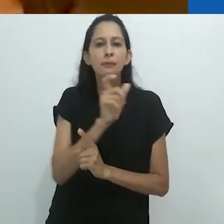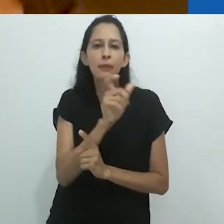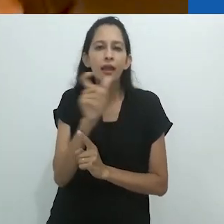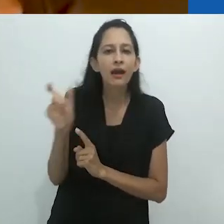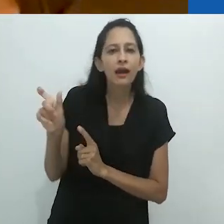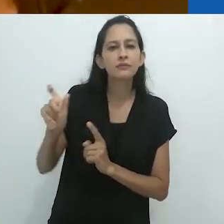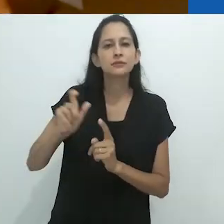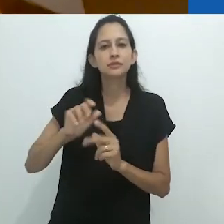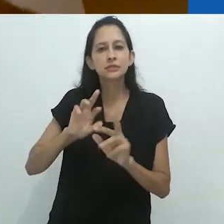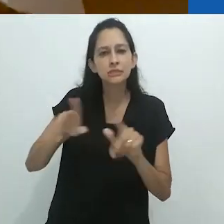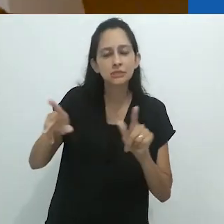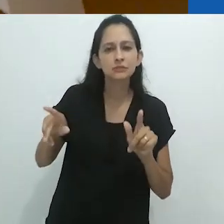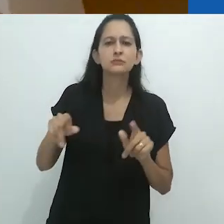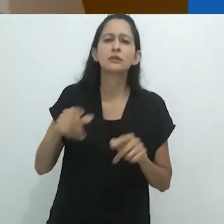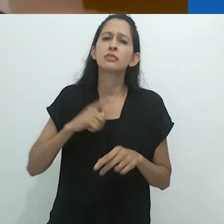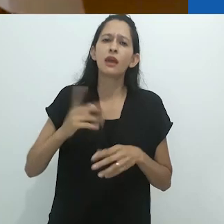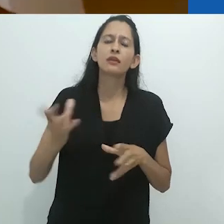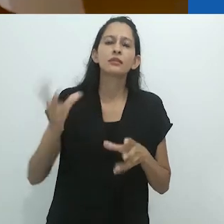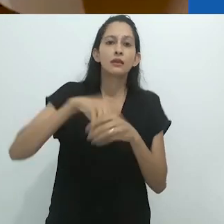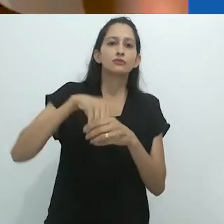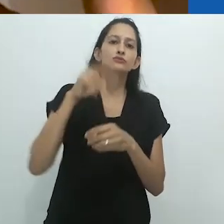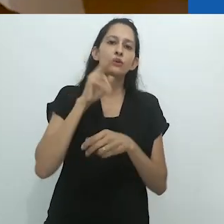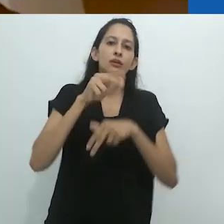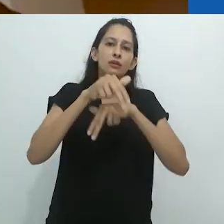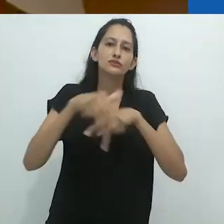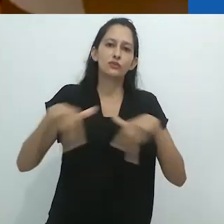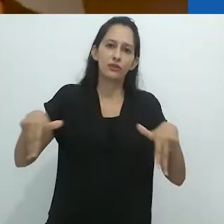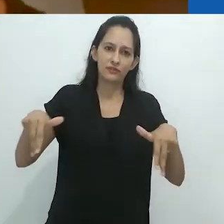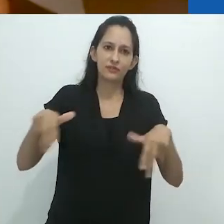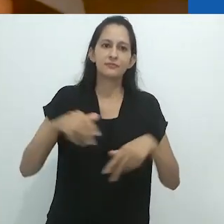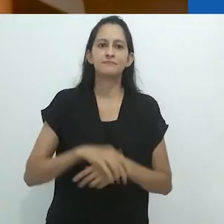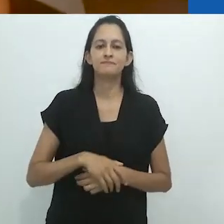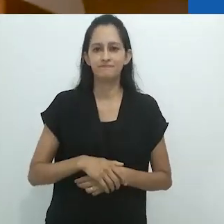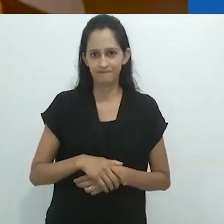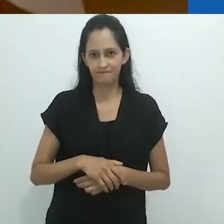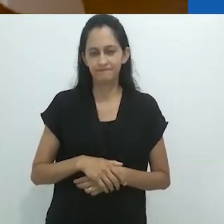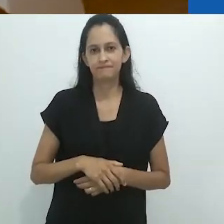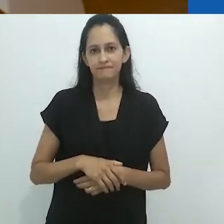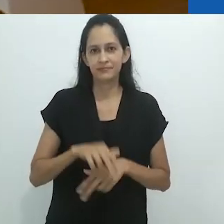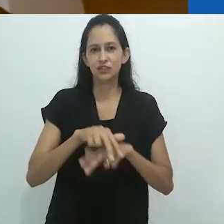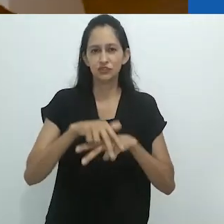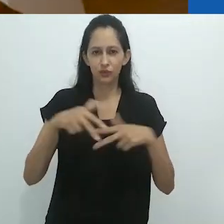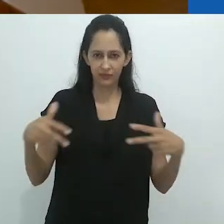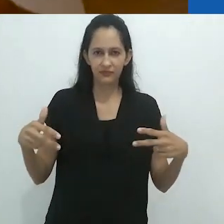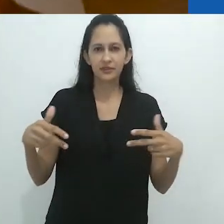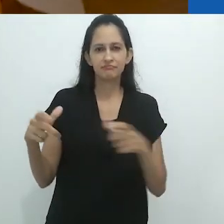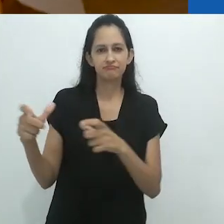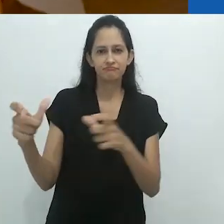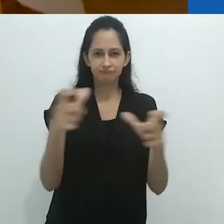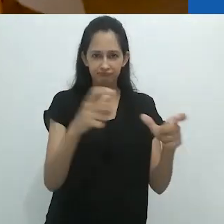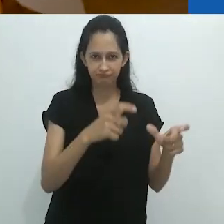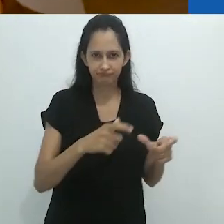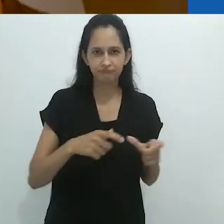Então é também muito etnográfico.